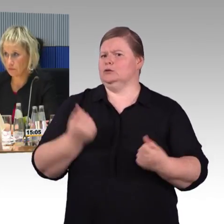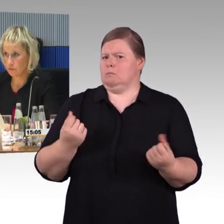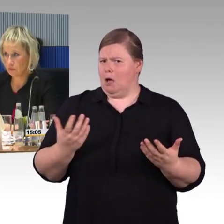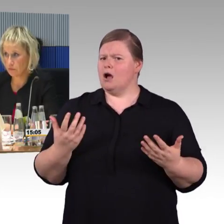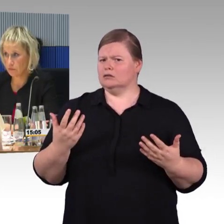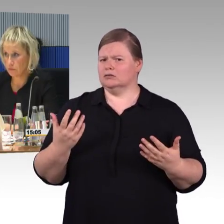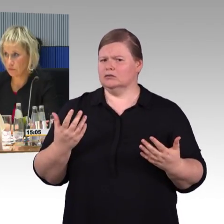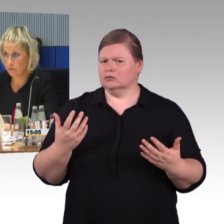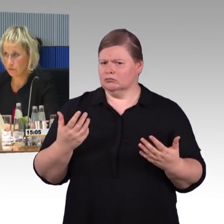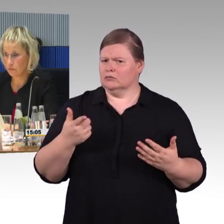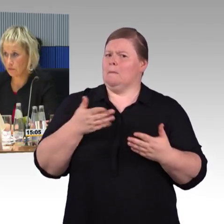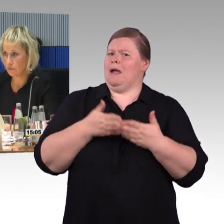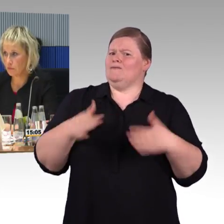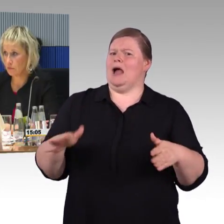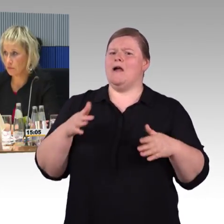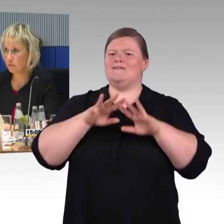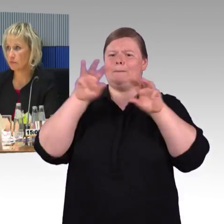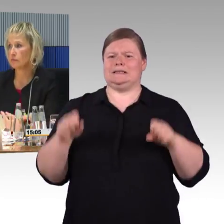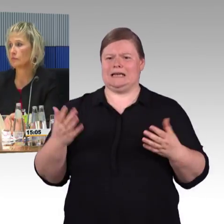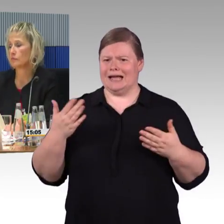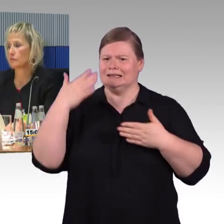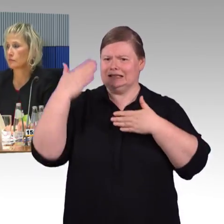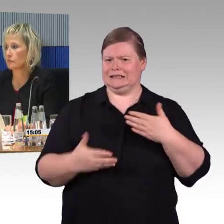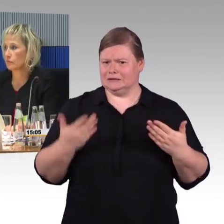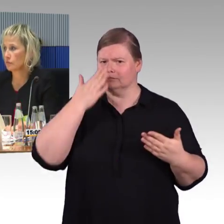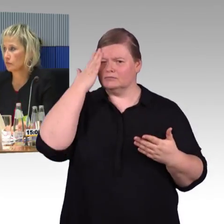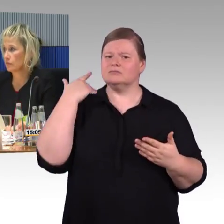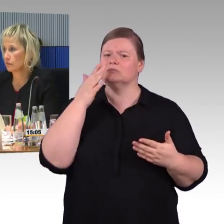was sie an Barrieren oder Barrierefreiheit vorfinden,